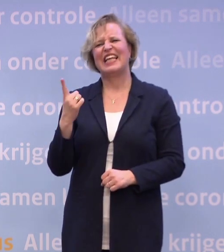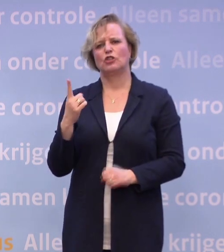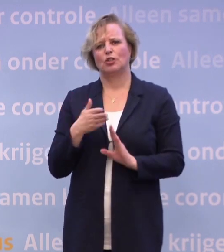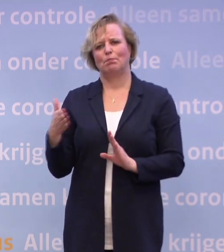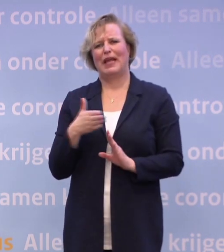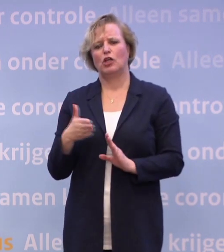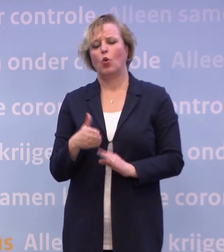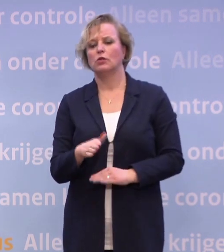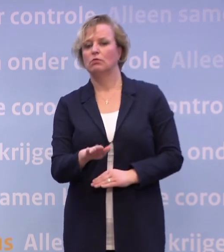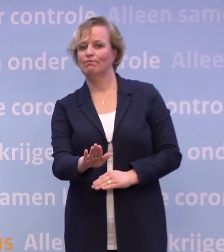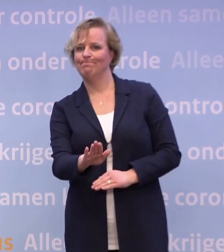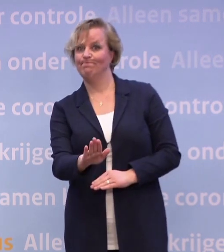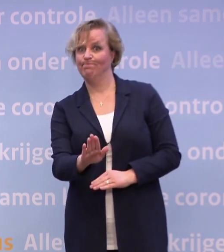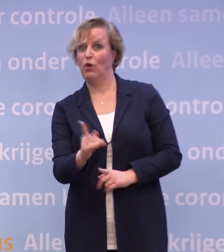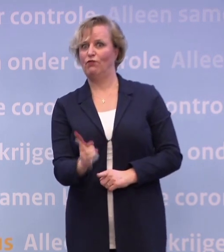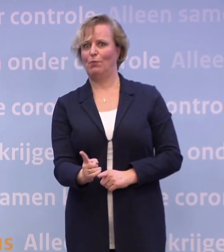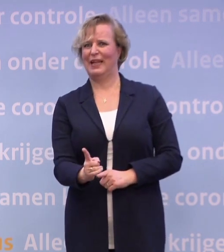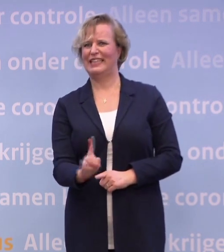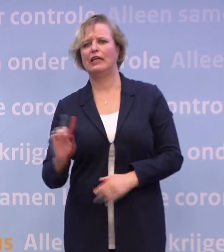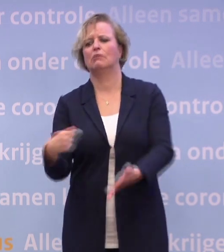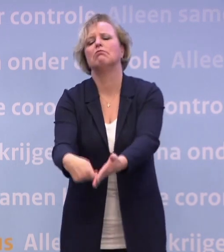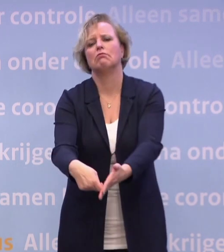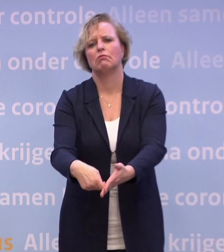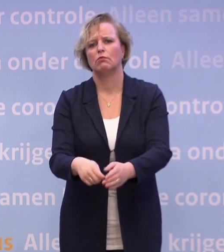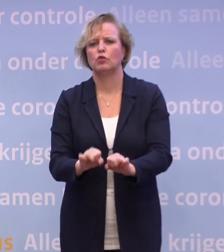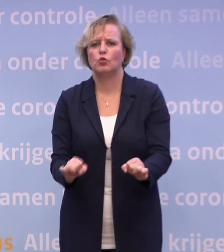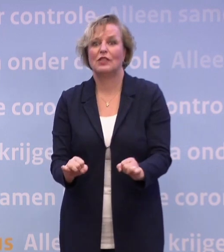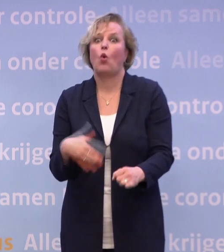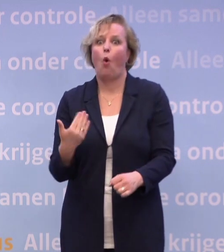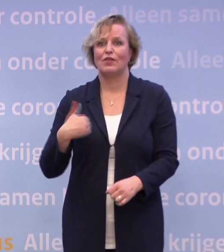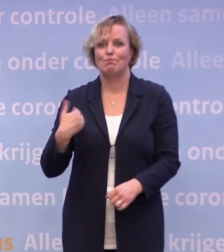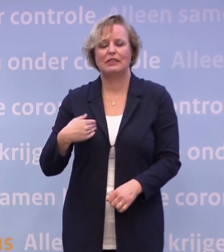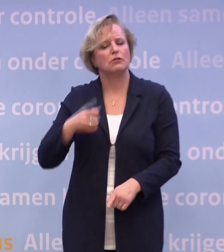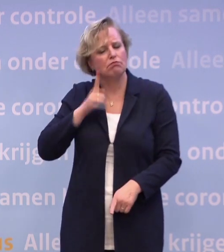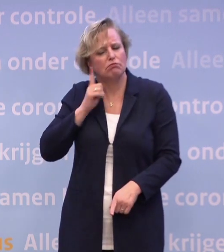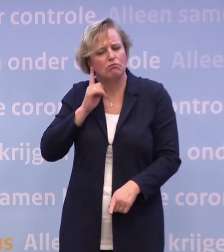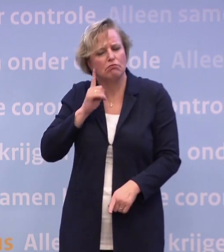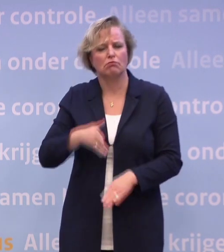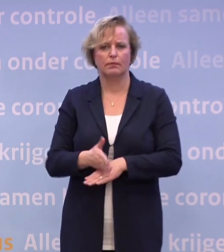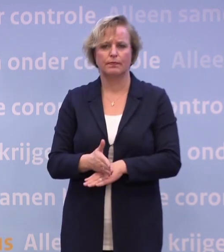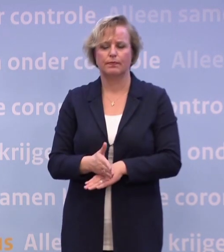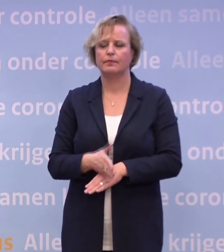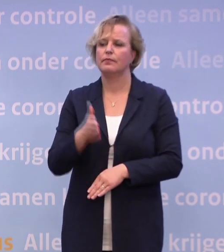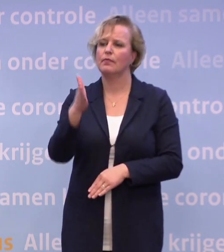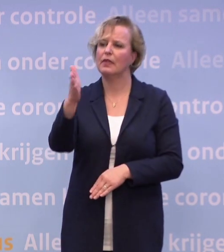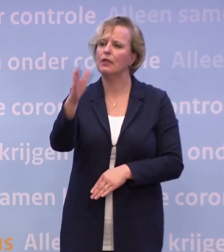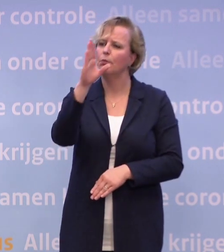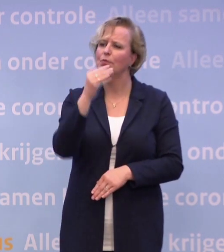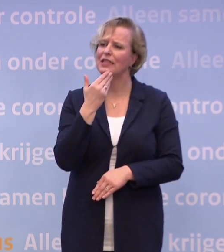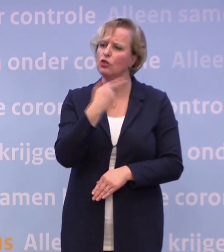...mensen erop wijzen dat dit de verplichting is en niet meteen beboeten... ...tenzij mensen echt heel hardnekkig zijn. Meneer De Jonge, u noemde net ook...